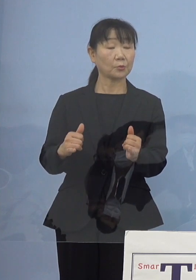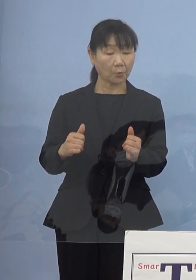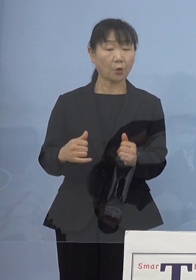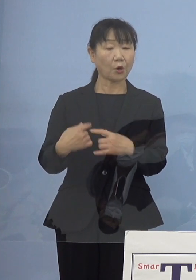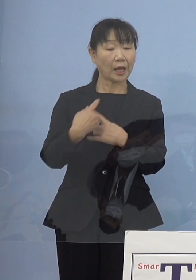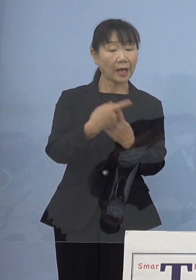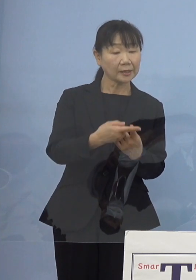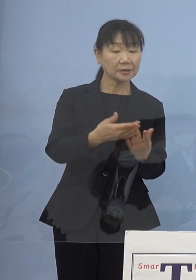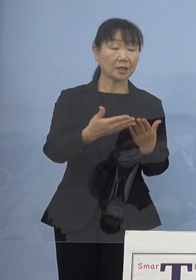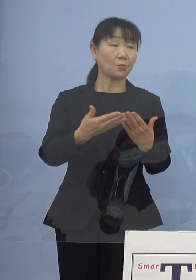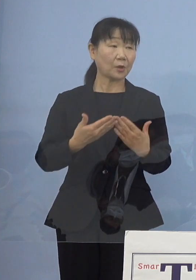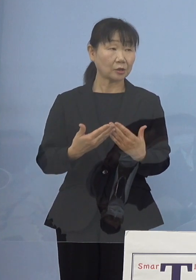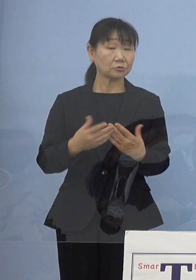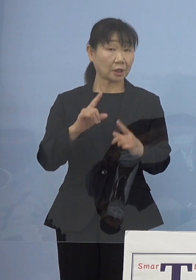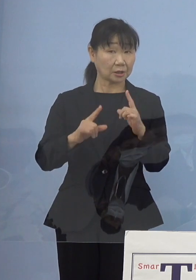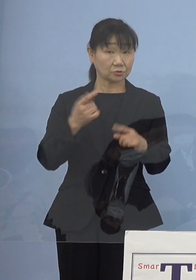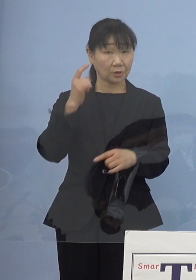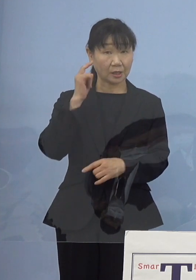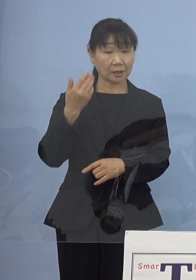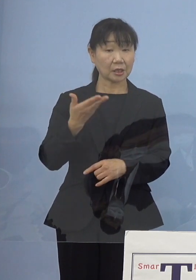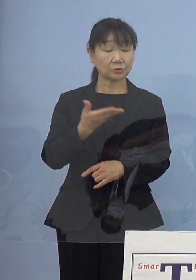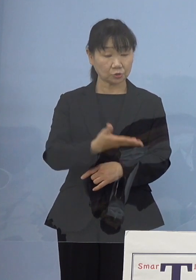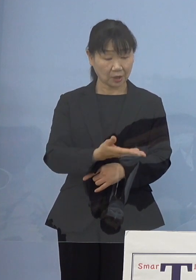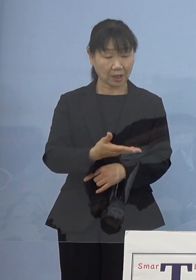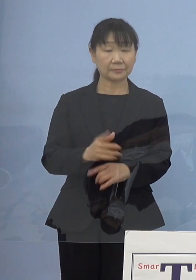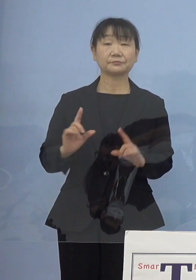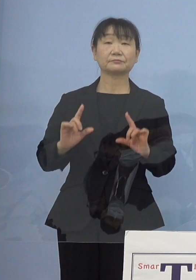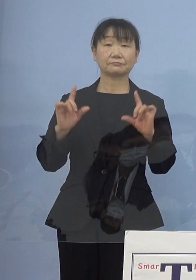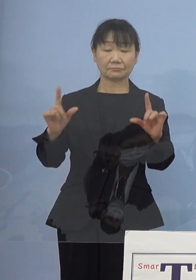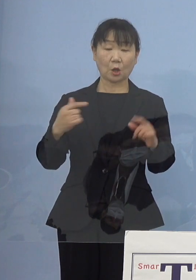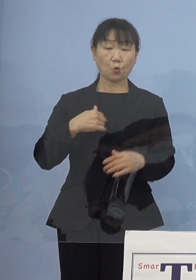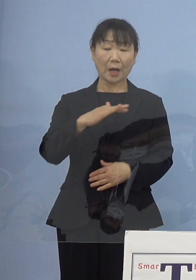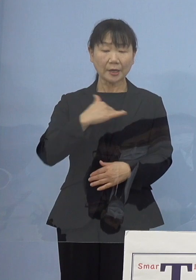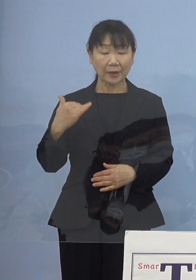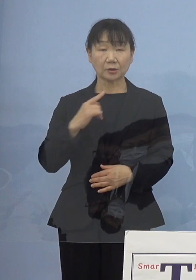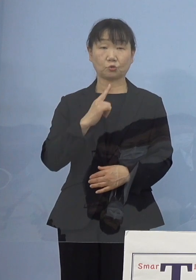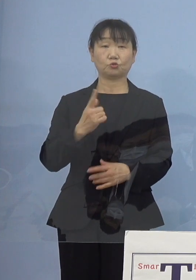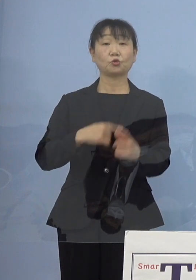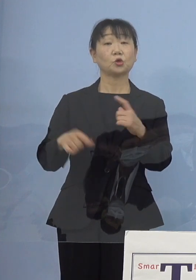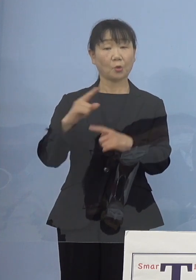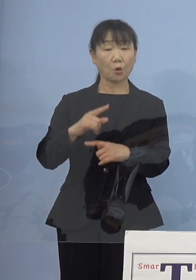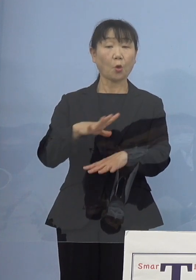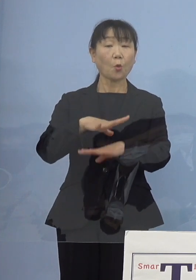という形を 考えてらっしゃるということでしょうか （知事） それは我々というよりもまず看護協会の皆さん方に